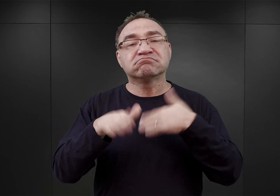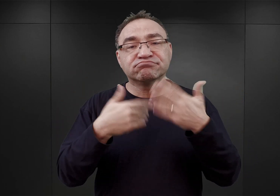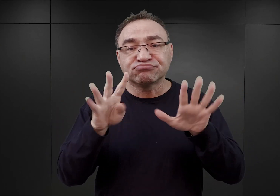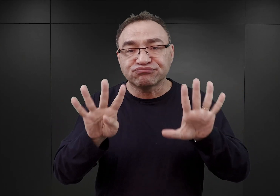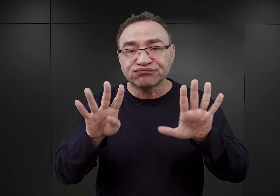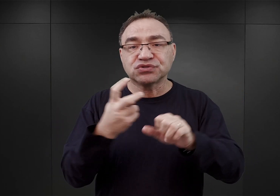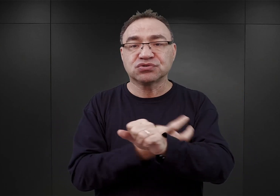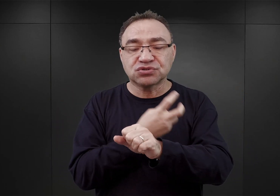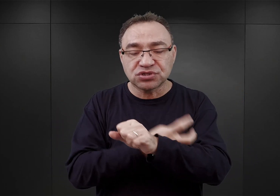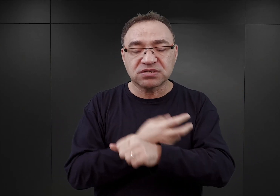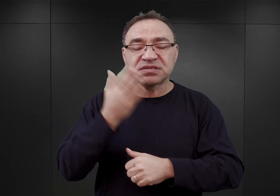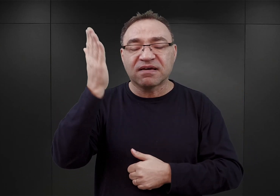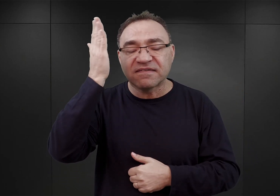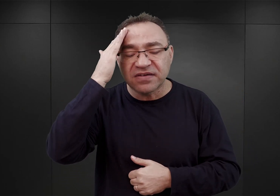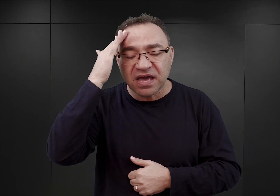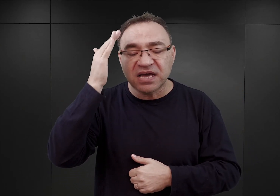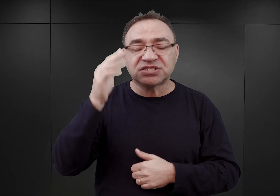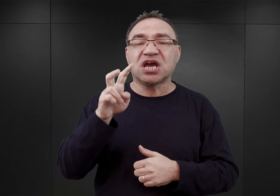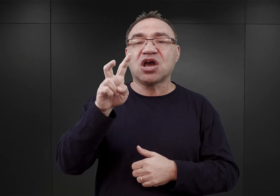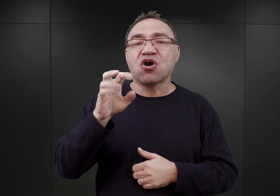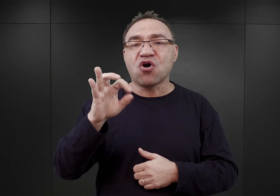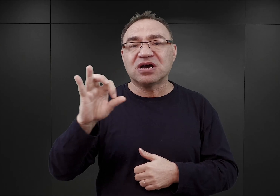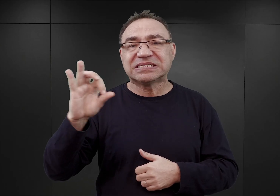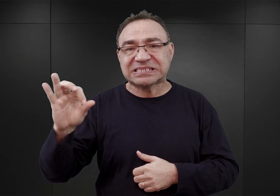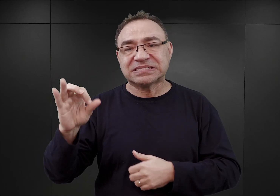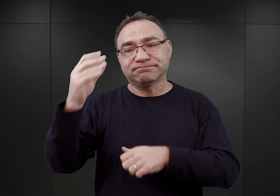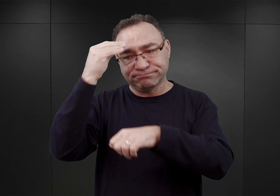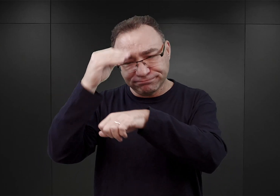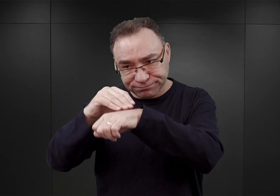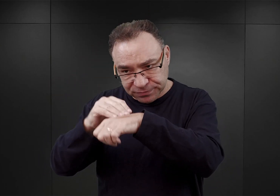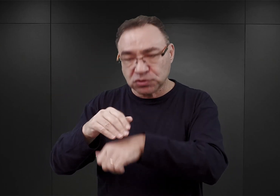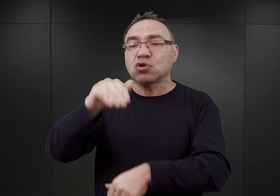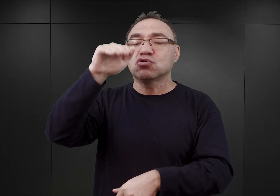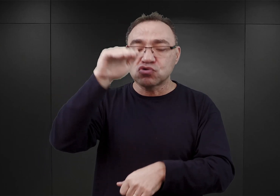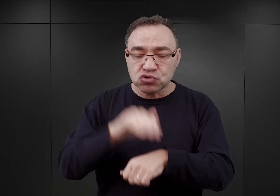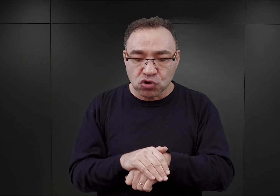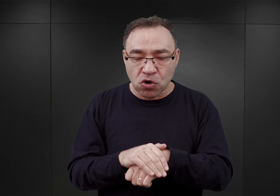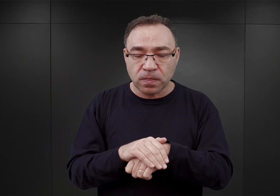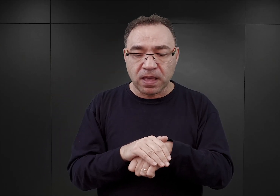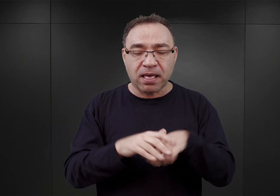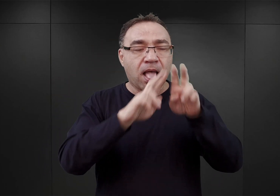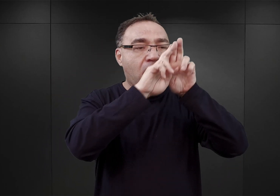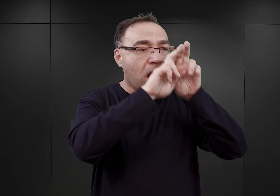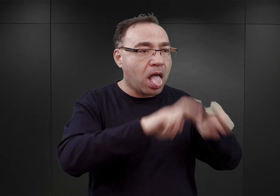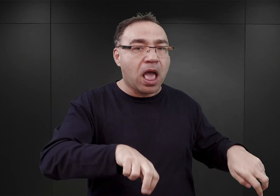Höss został poinformowany o zgodzie na demontaż drutu kolczastego